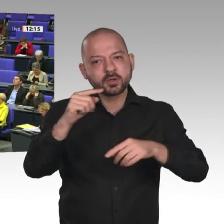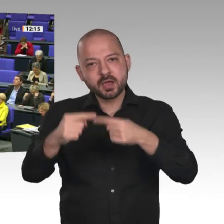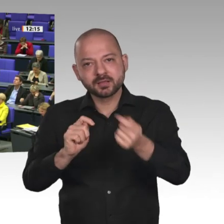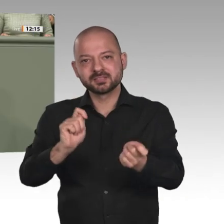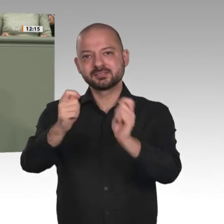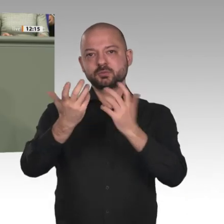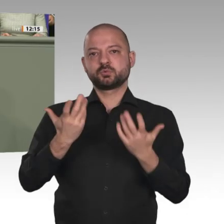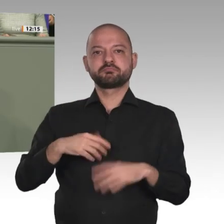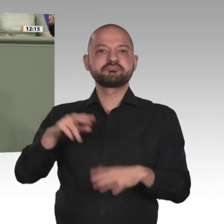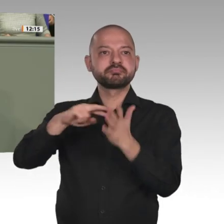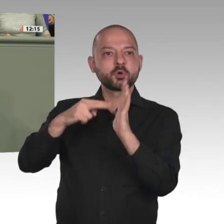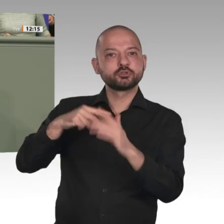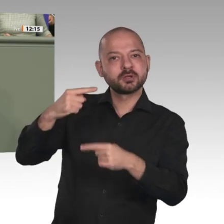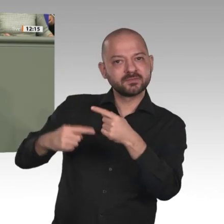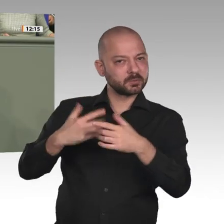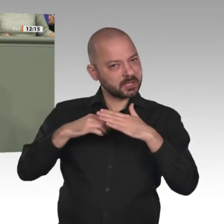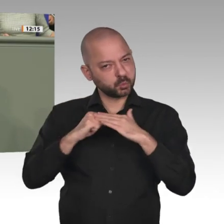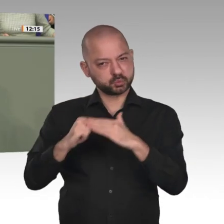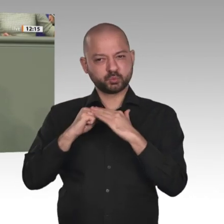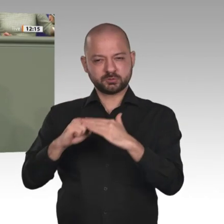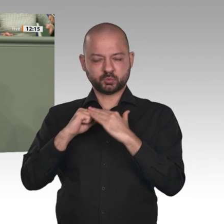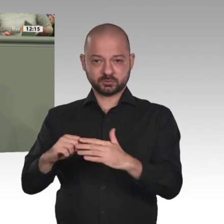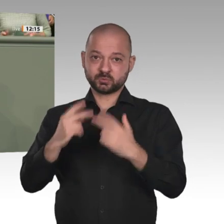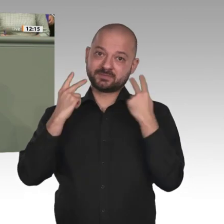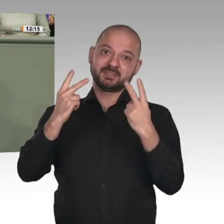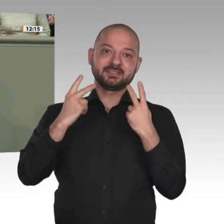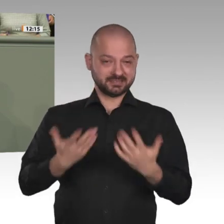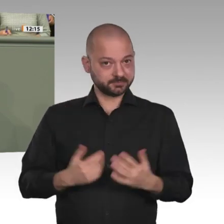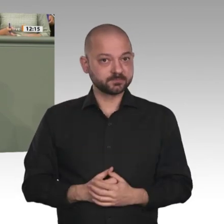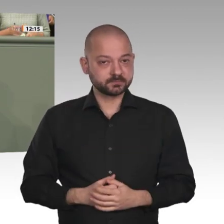Ich bin auch froh über die Ankündigung von Bundesminister Müller, dass das BMZ